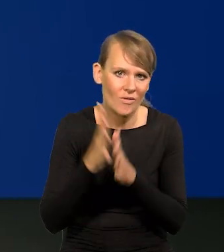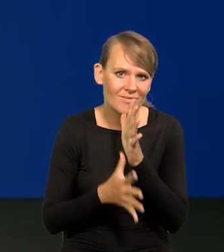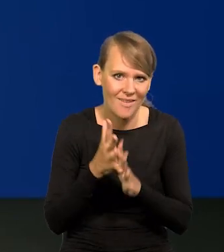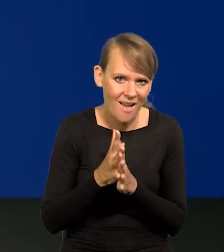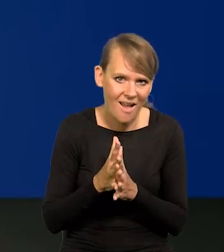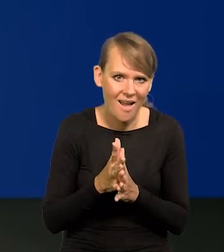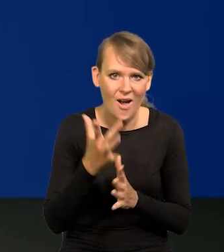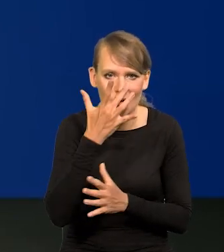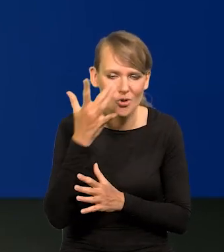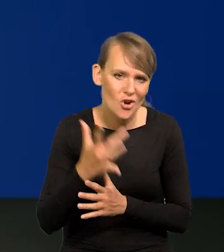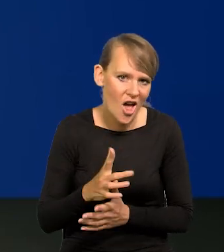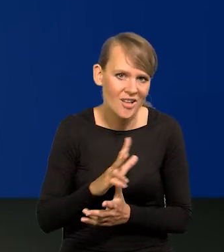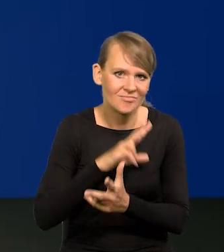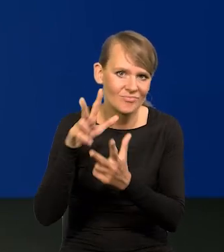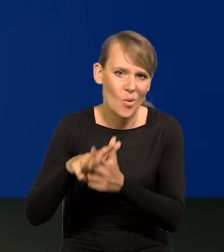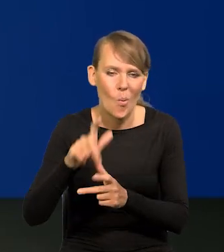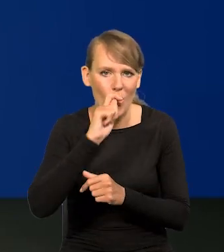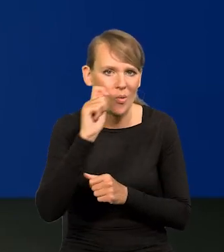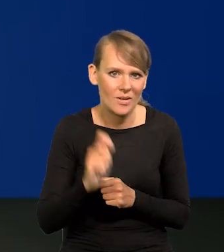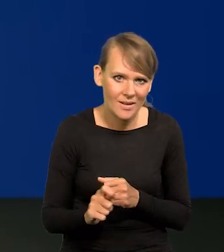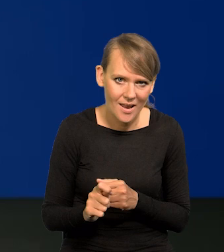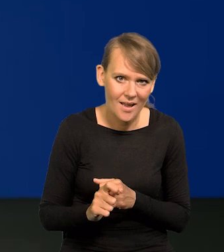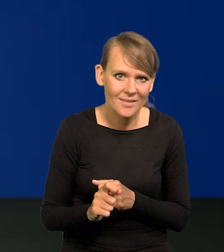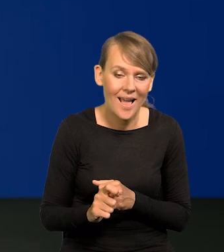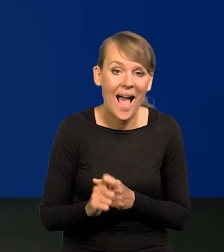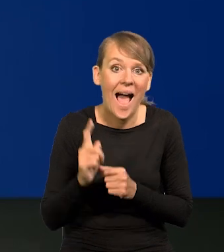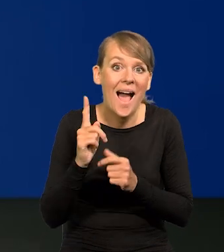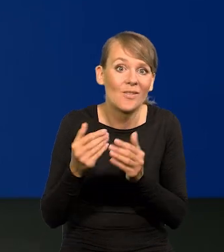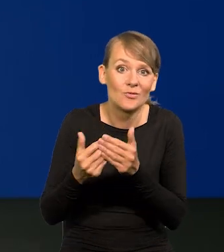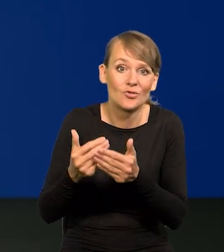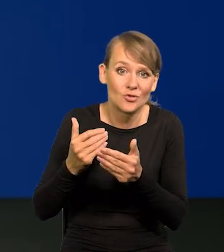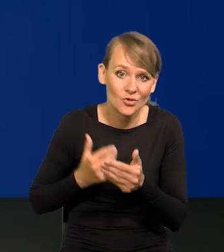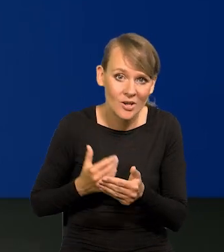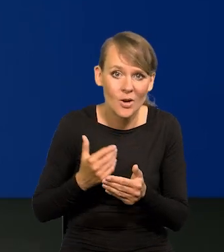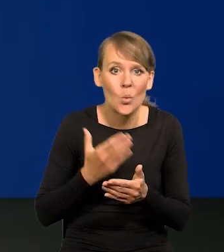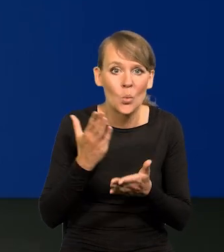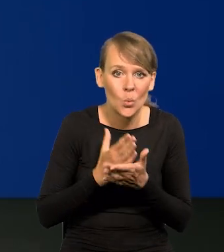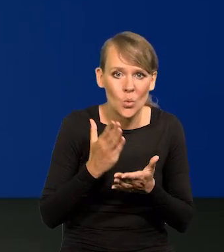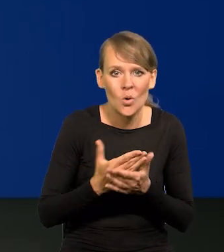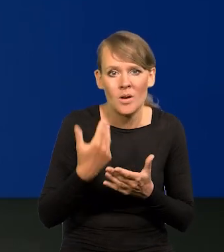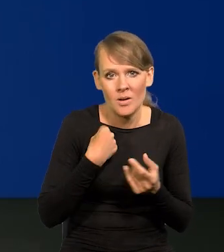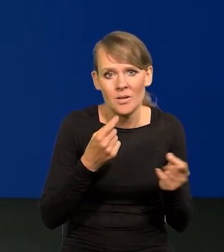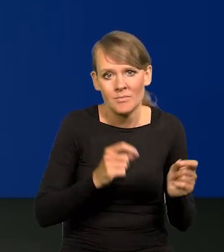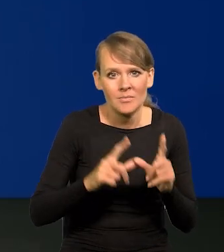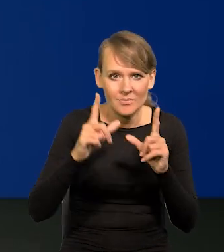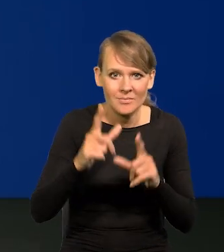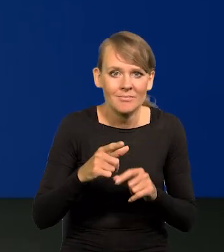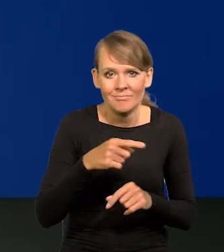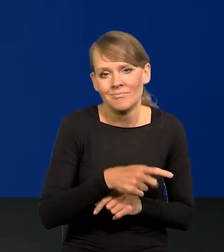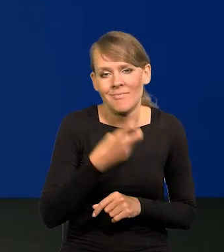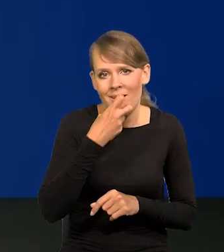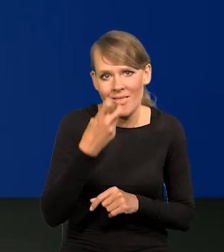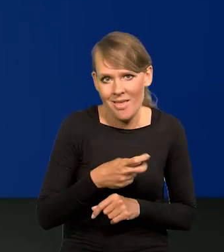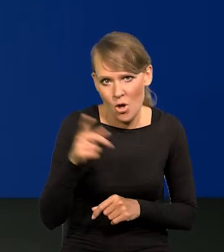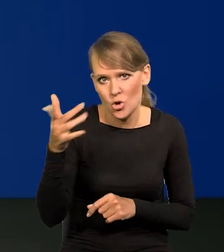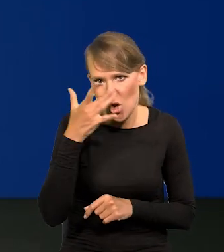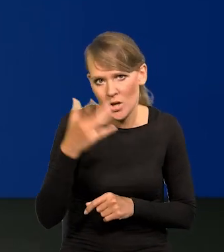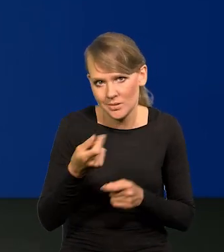wybuch agresji rosyjskiej na Ukrainę, a przedtem już podwyżka cen nośników energii przez Rosję.